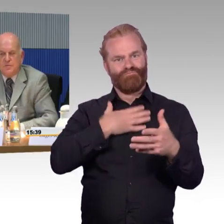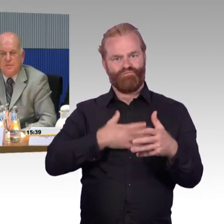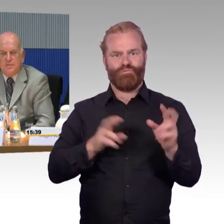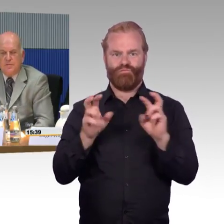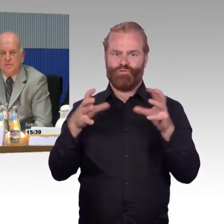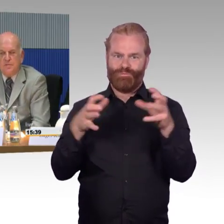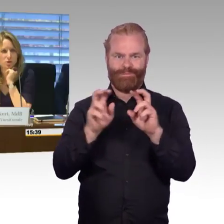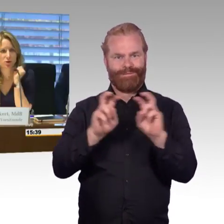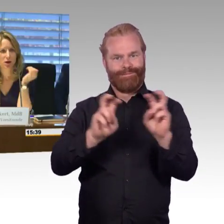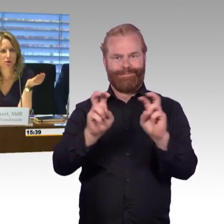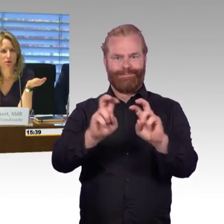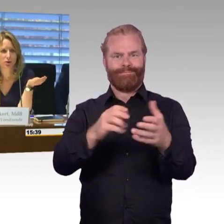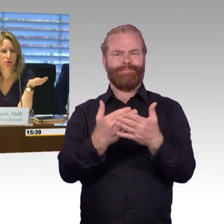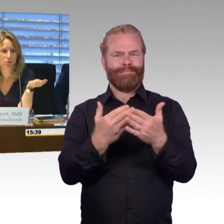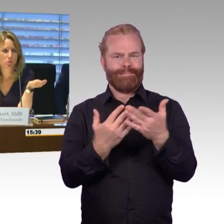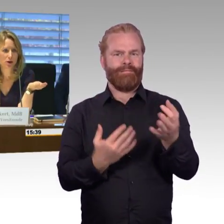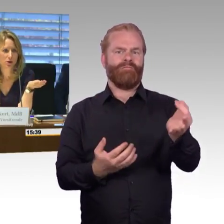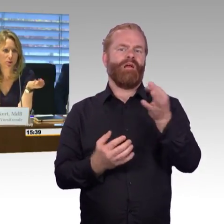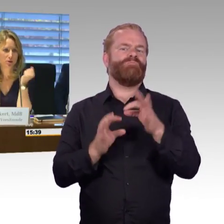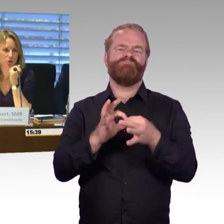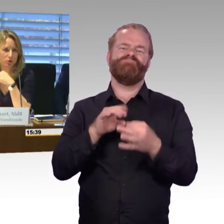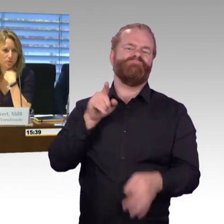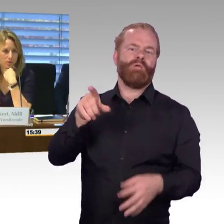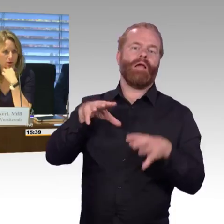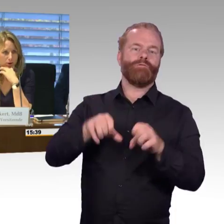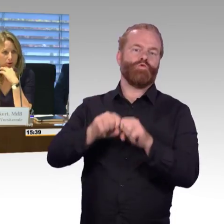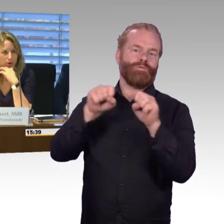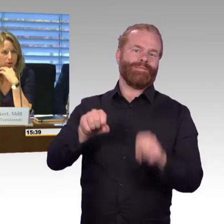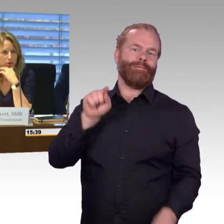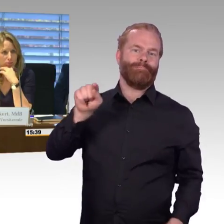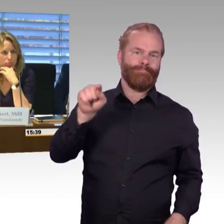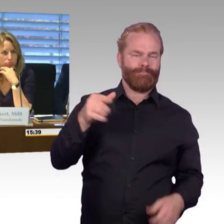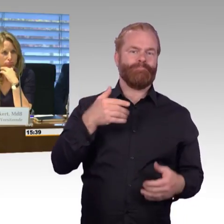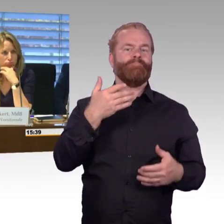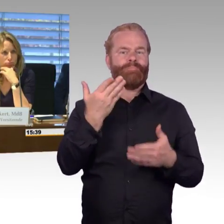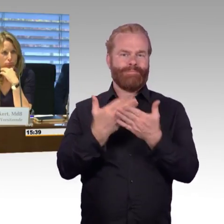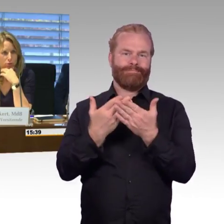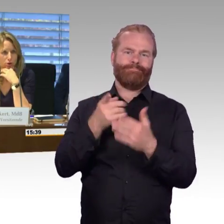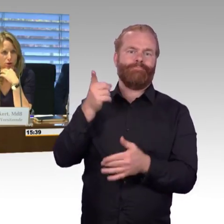die wir jetzt noch nicht besprochen hatten und die Sie gerne noch mal ansprechen möchten?